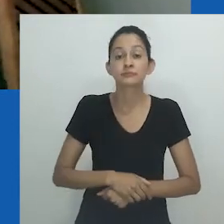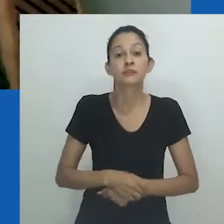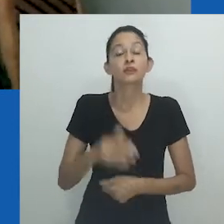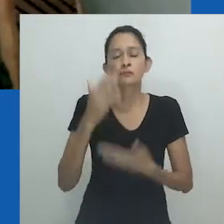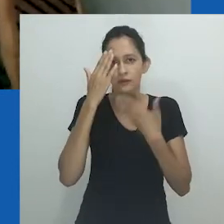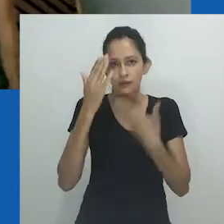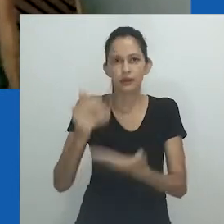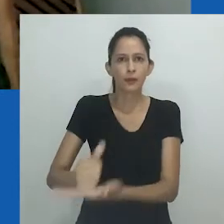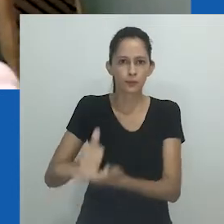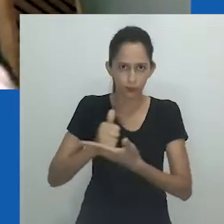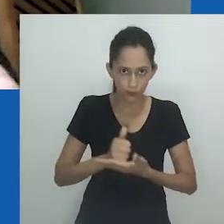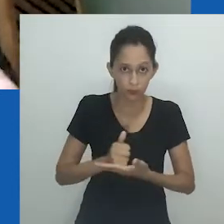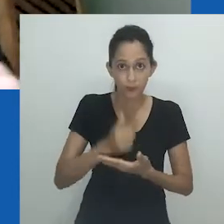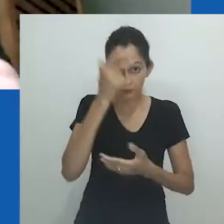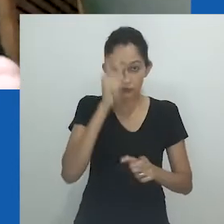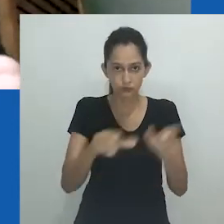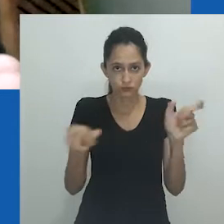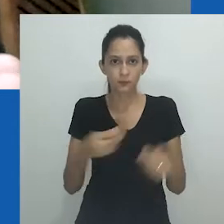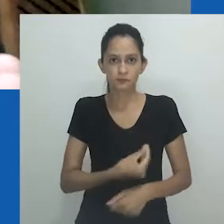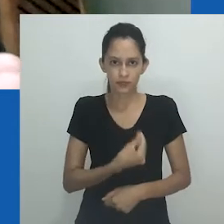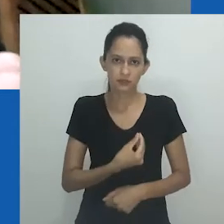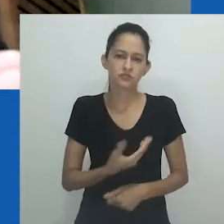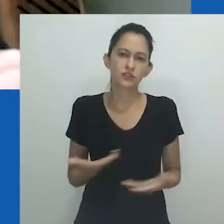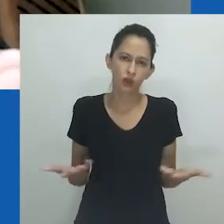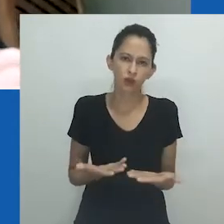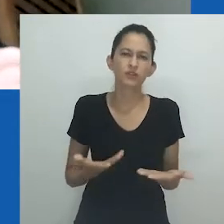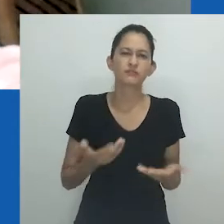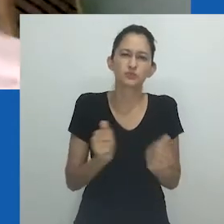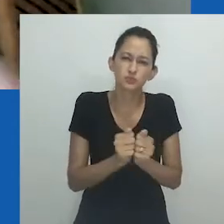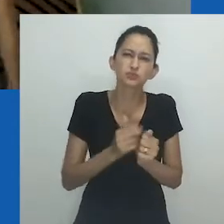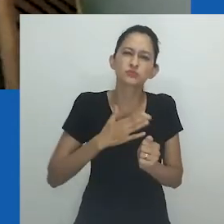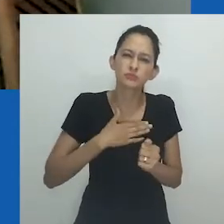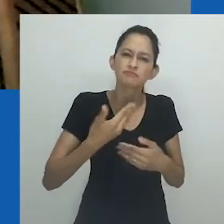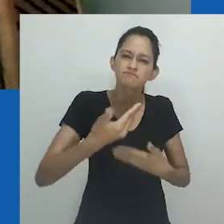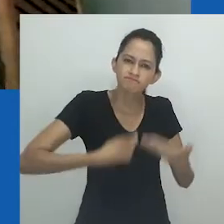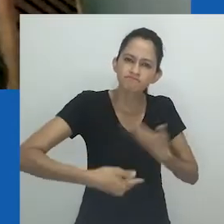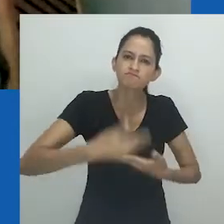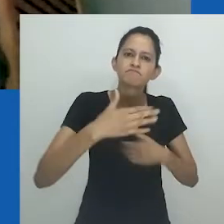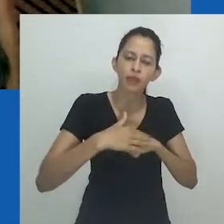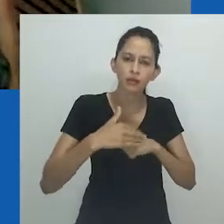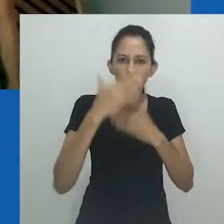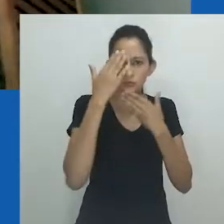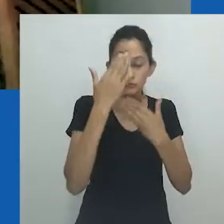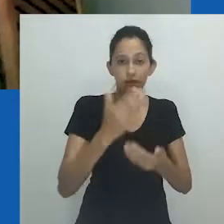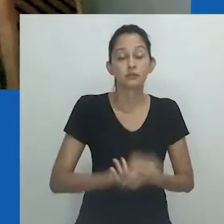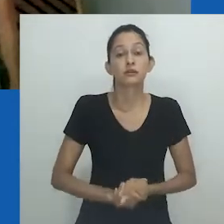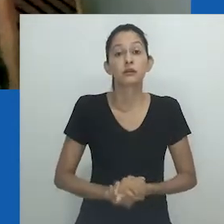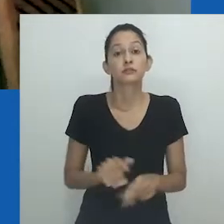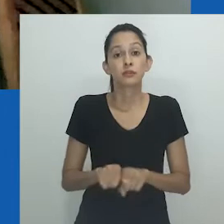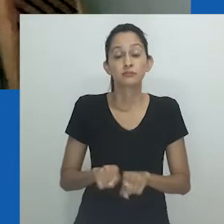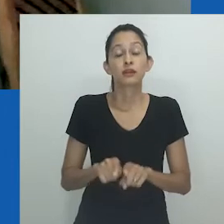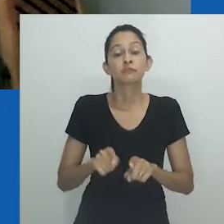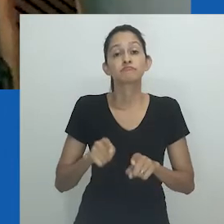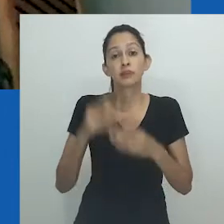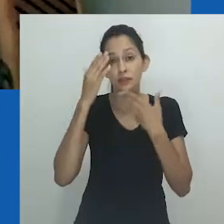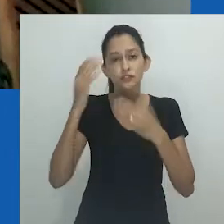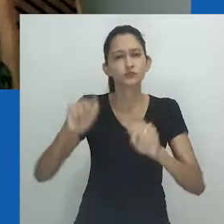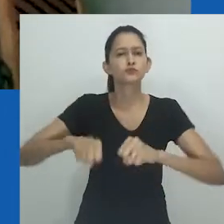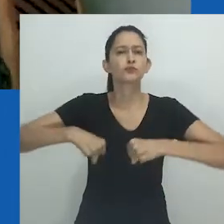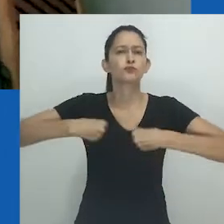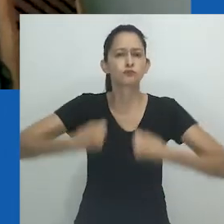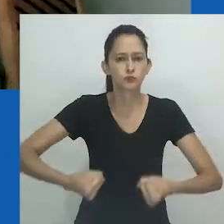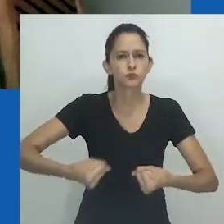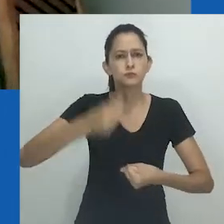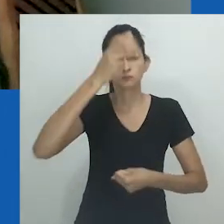Agradeço todo o apoio que recebi aqui, das pessoas presentes nesse momento de perda e de luto. Nessa direção, devo mencionar o esforço admirável